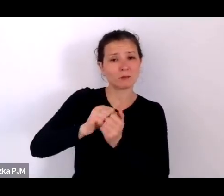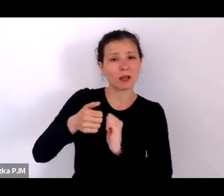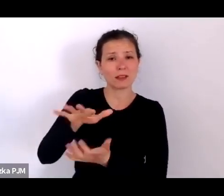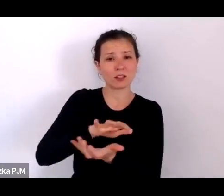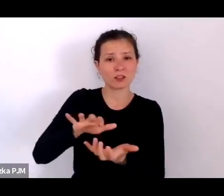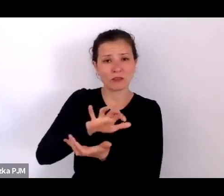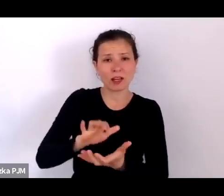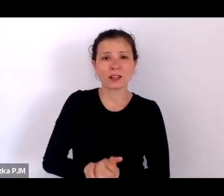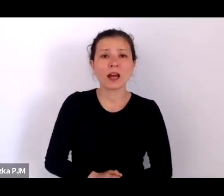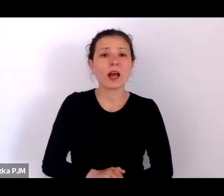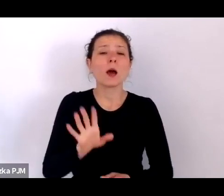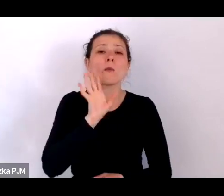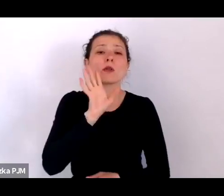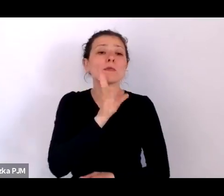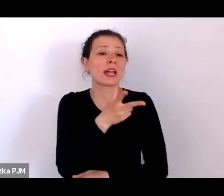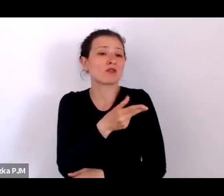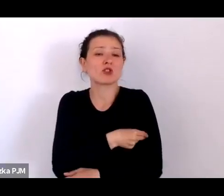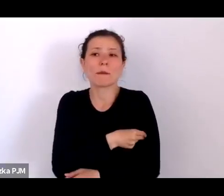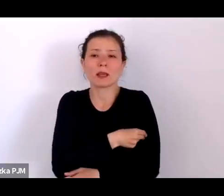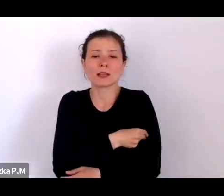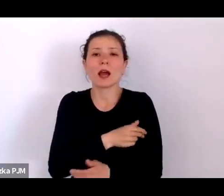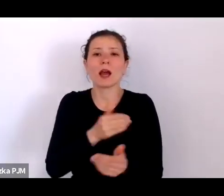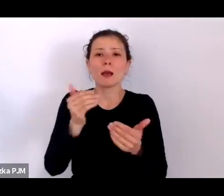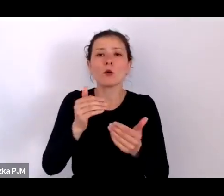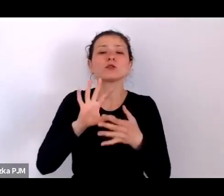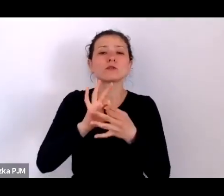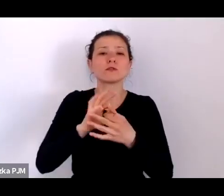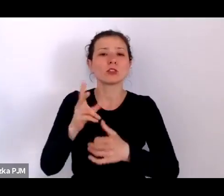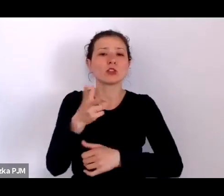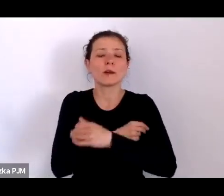i możliwości związane ze szczepieniami np. przeciwko gruźlicy.